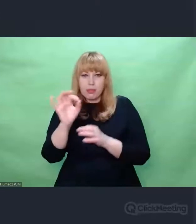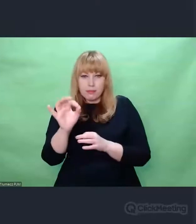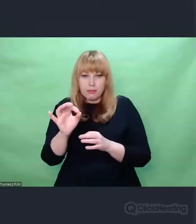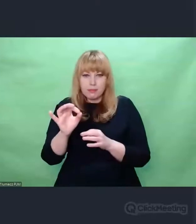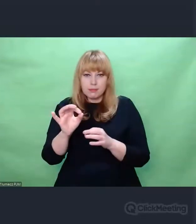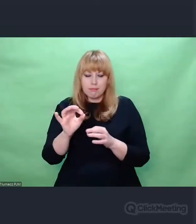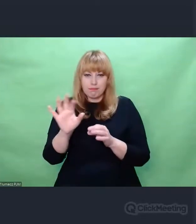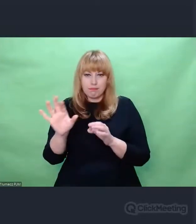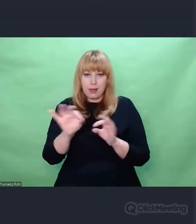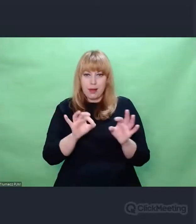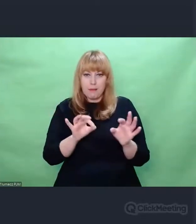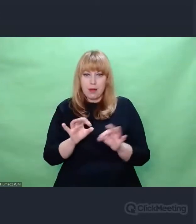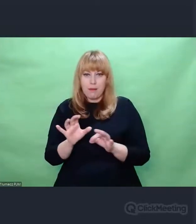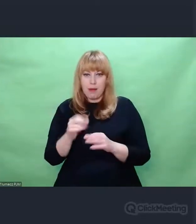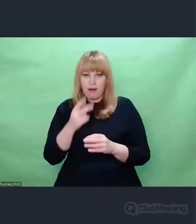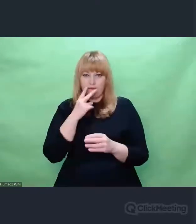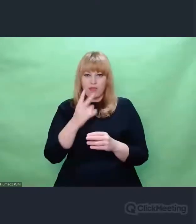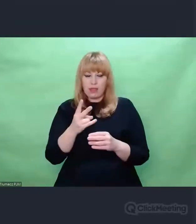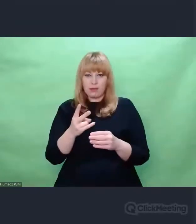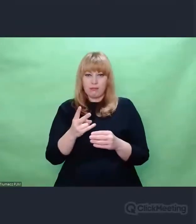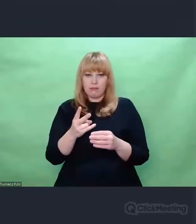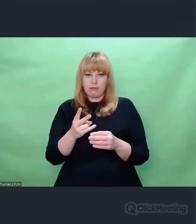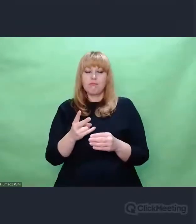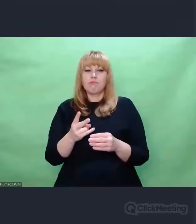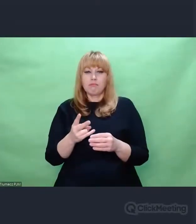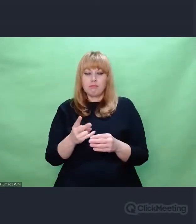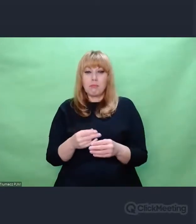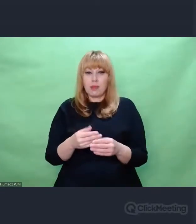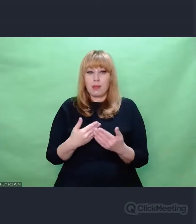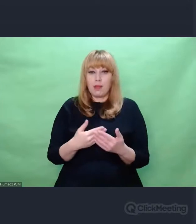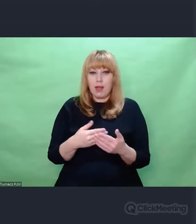Nasi kryptolodzy Zygalski, Różycki i Rejewski -